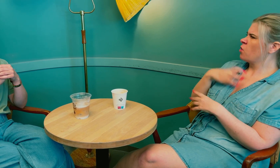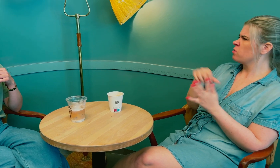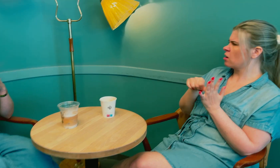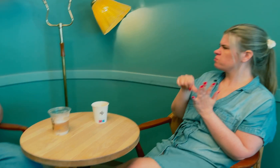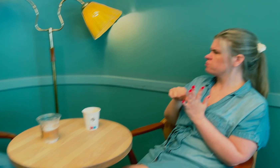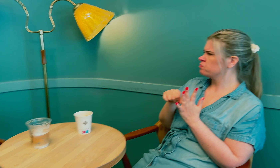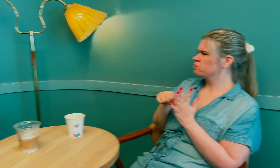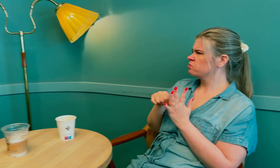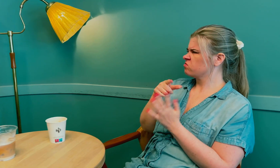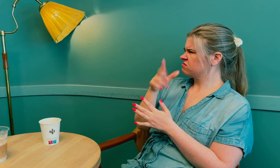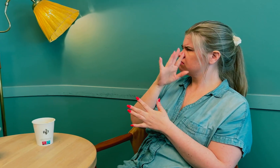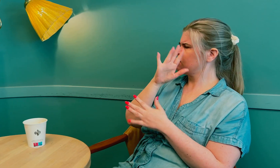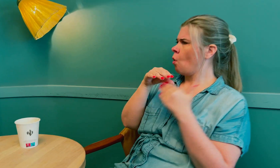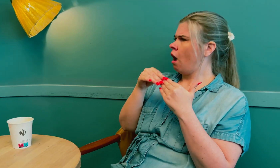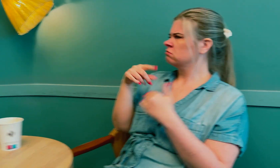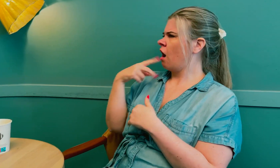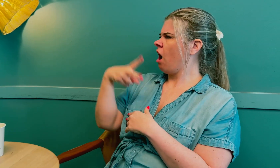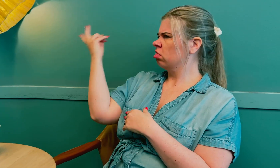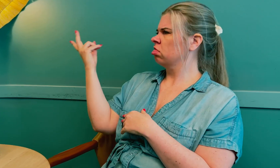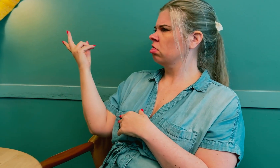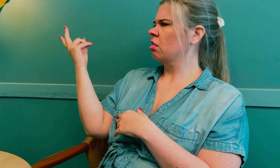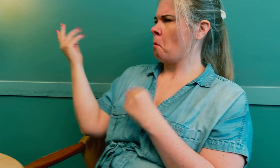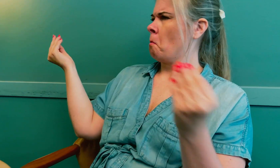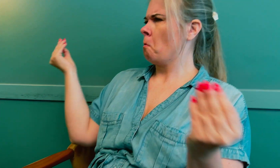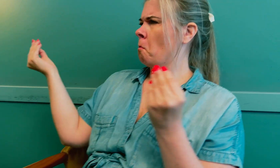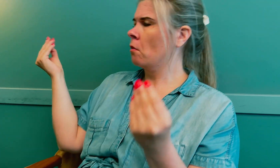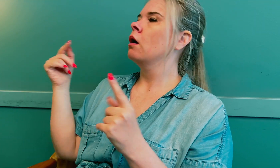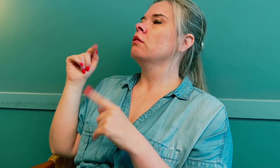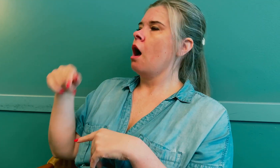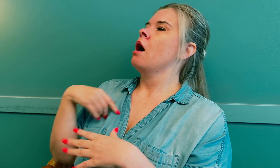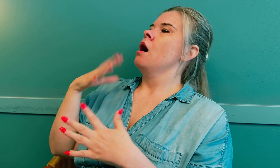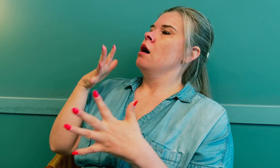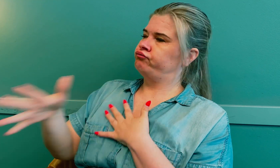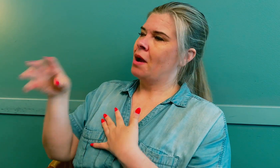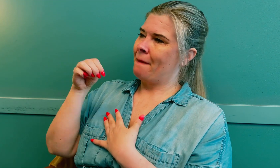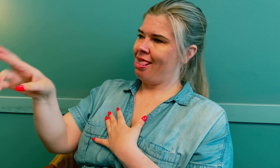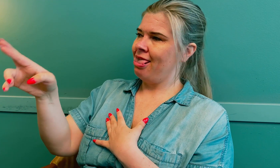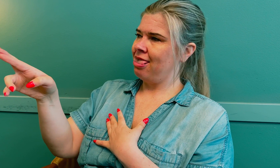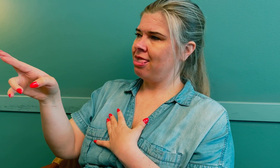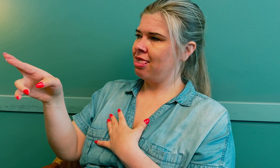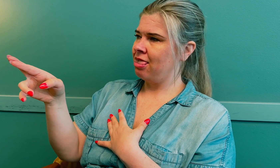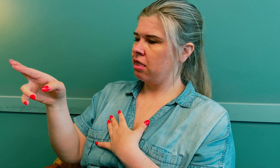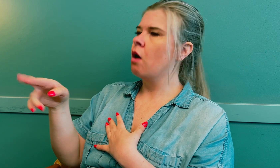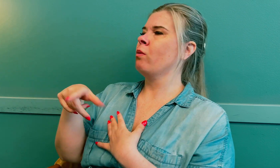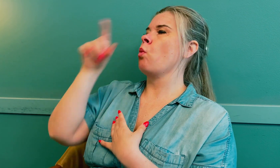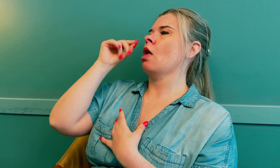Legen mistenkte at det kunne være blodpropp, men en kollega mente noe annet. Da ble det til at jeg gjennomførte MR.